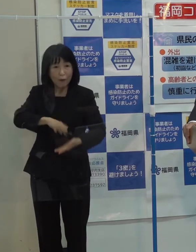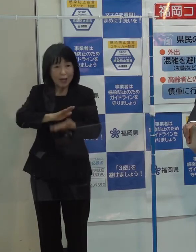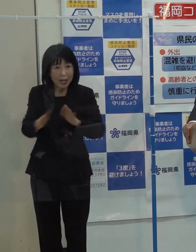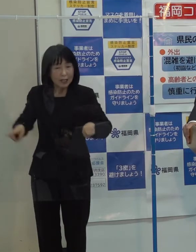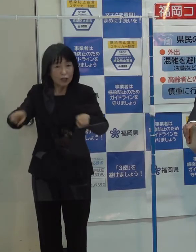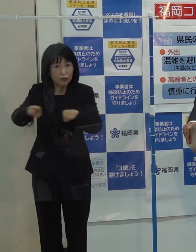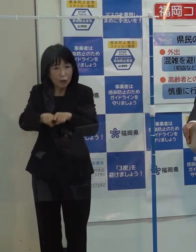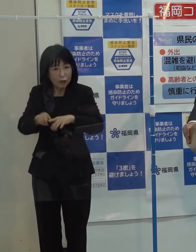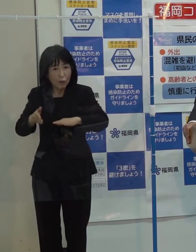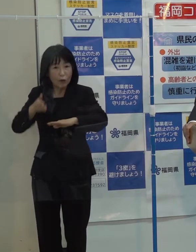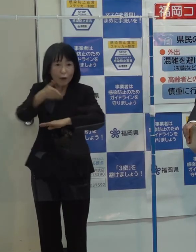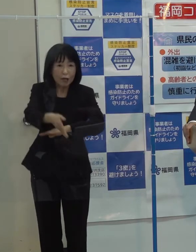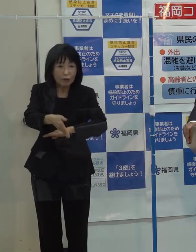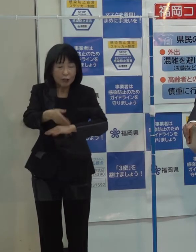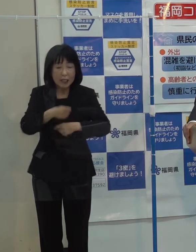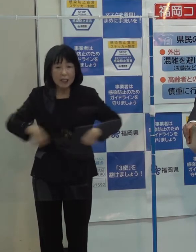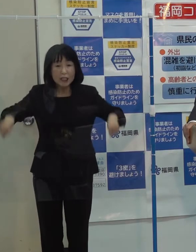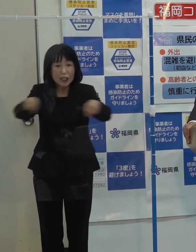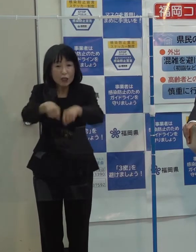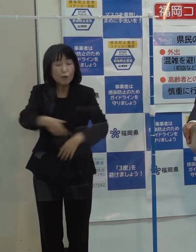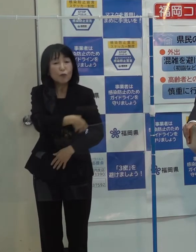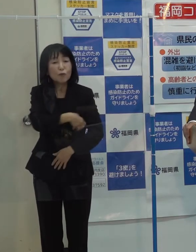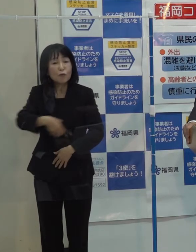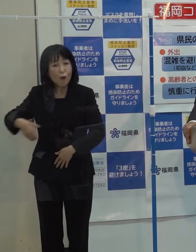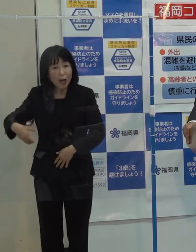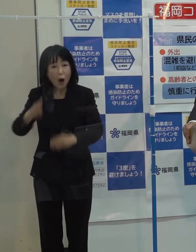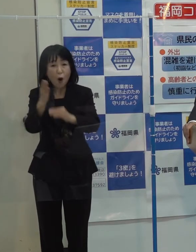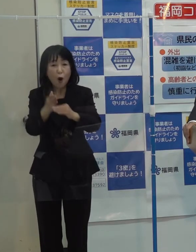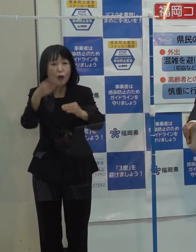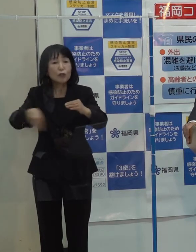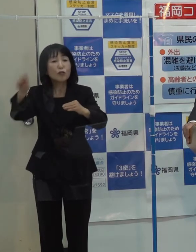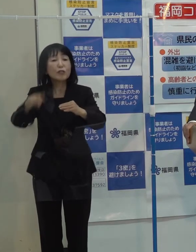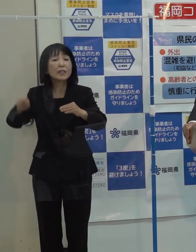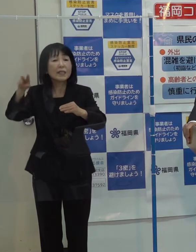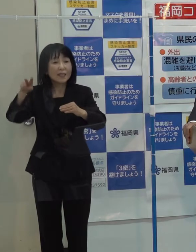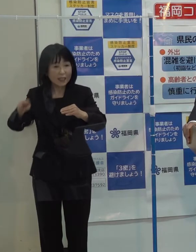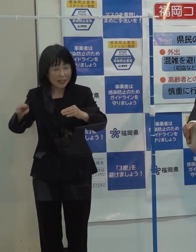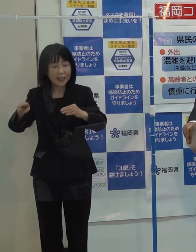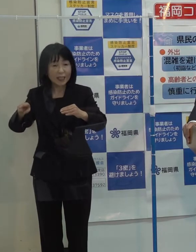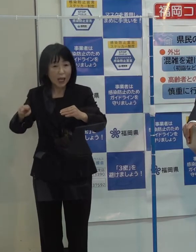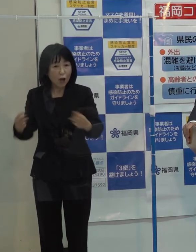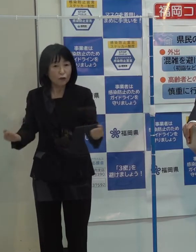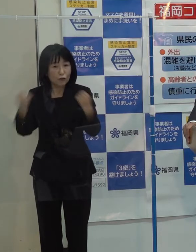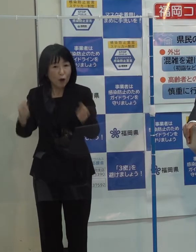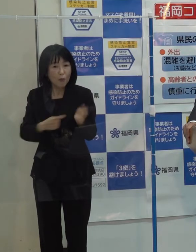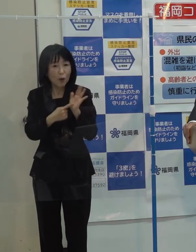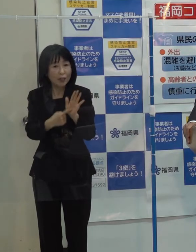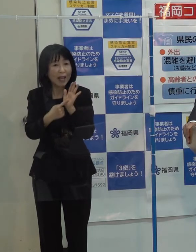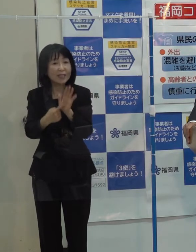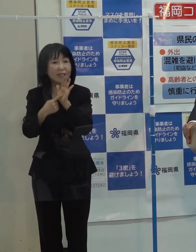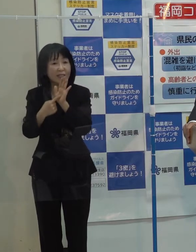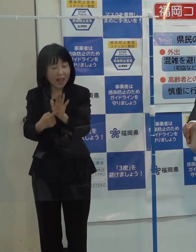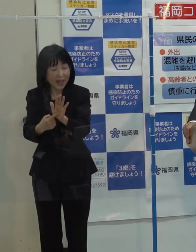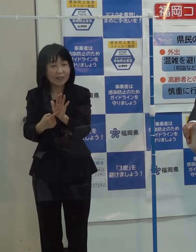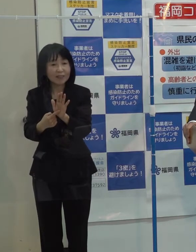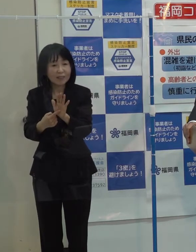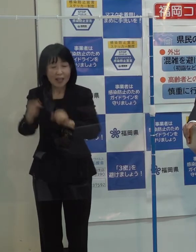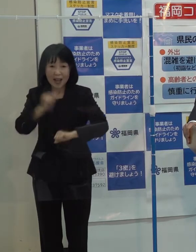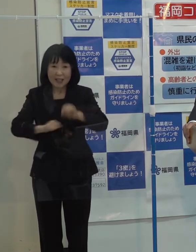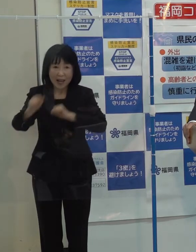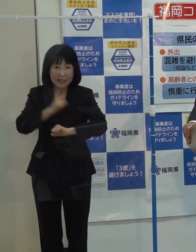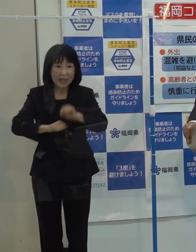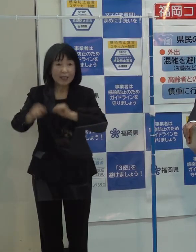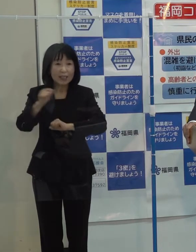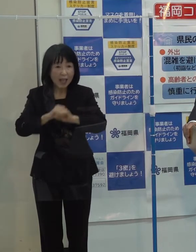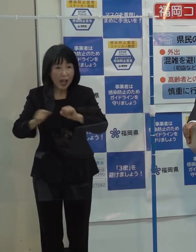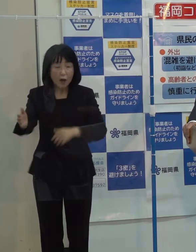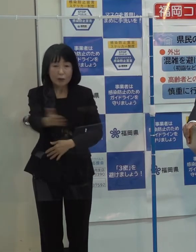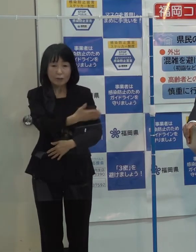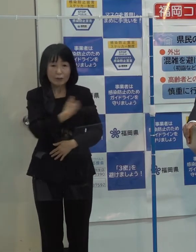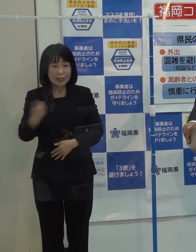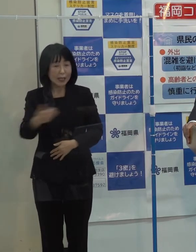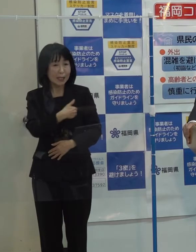「ＴＥＡＭ ＦＵＫＵＯＫＡを中心にみんなでそれぞれの強みを持ち寄って シナジー効果を上げながら働きかけ あるいは自分たちでやれることをやっていきたい